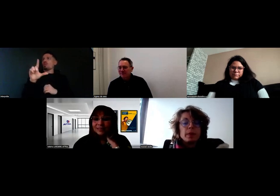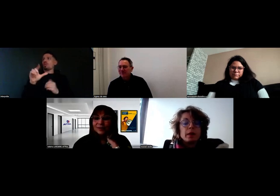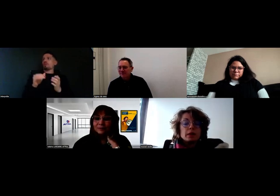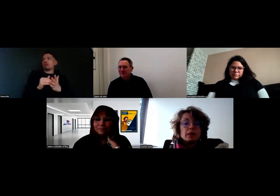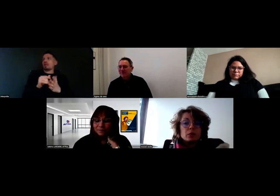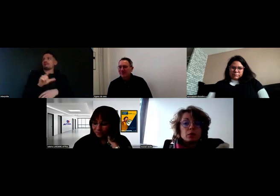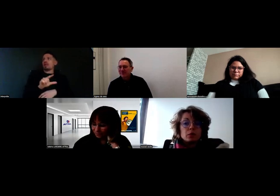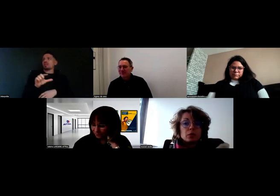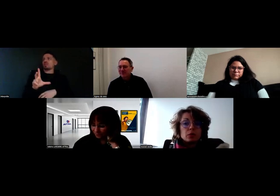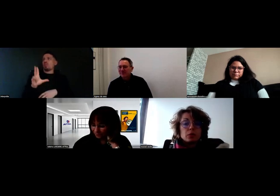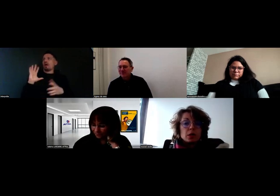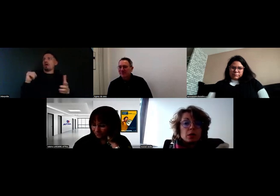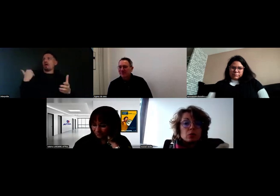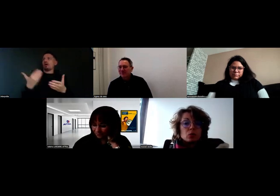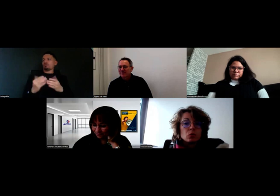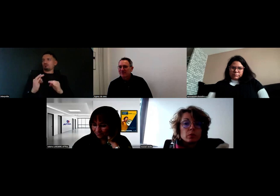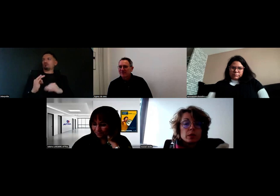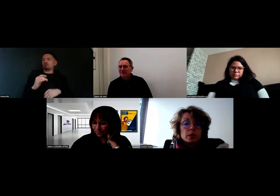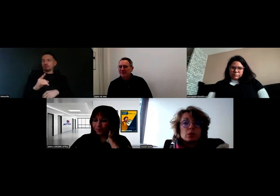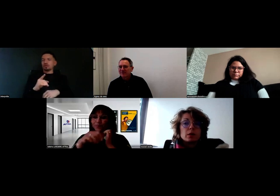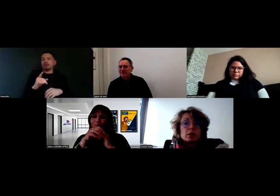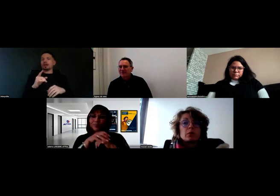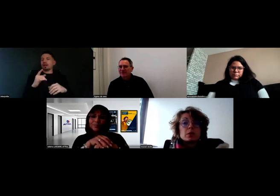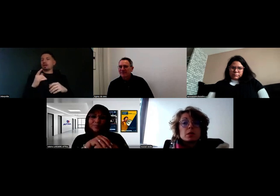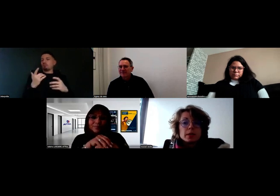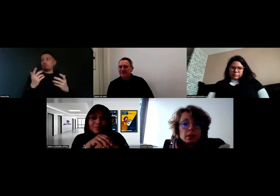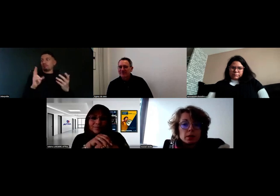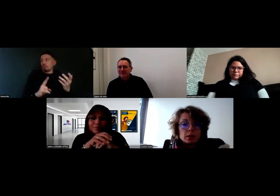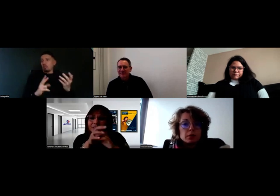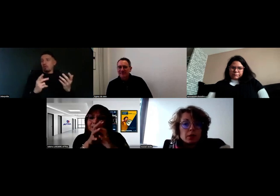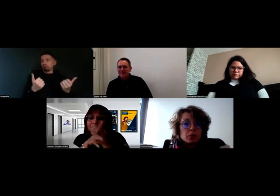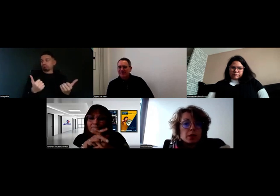Ça se passe très bien avec Will,